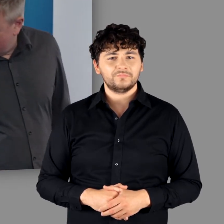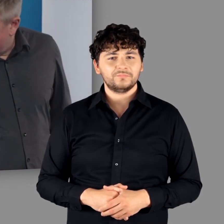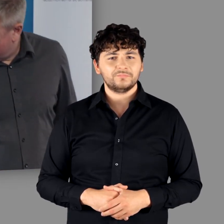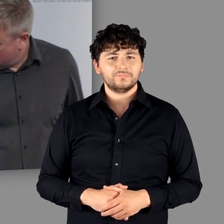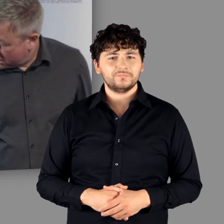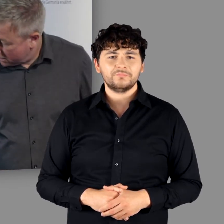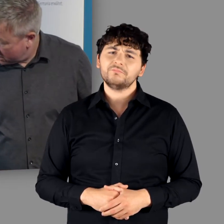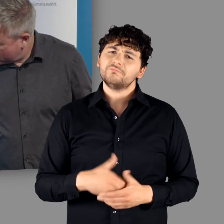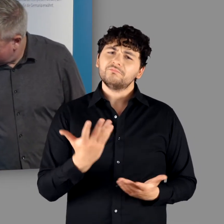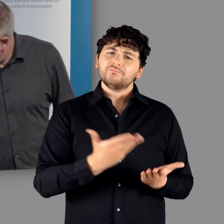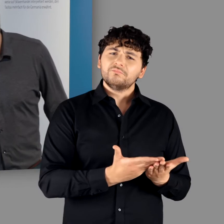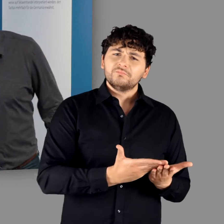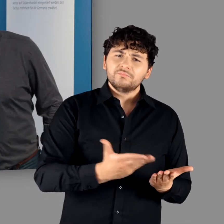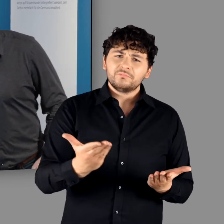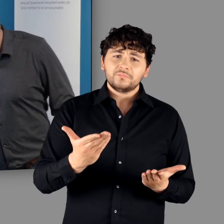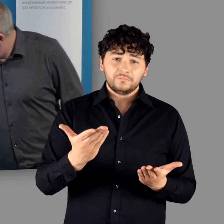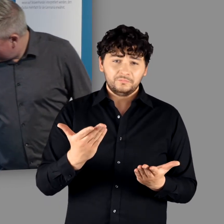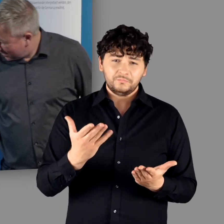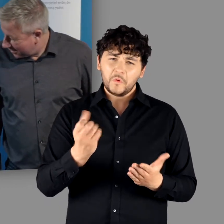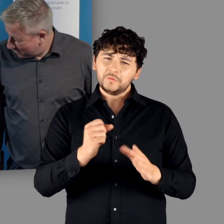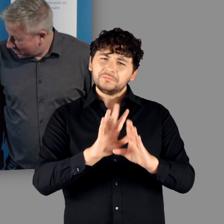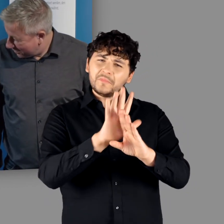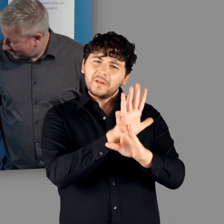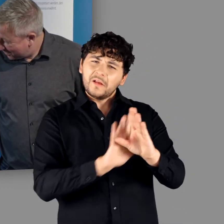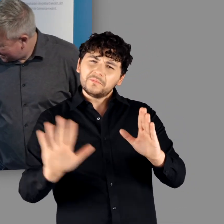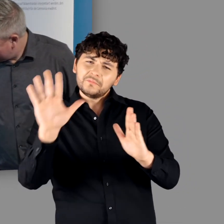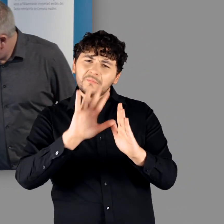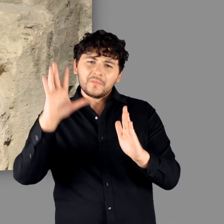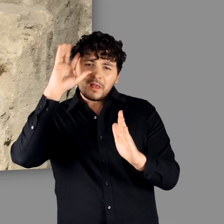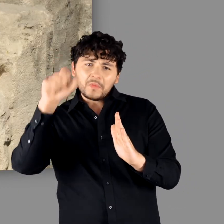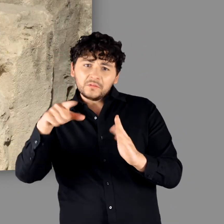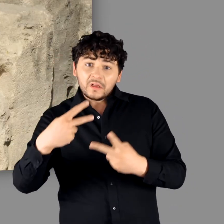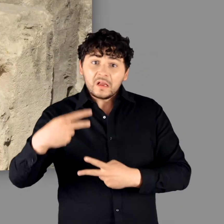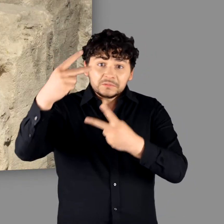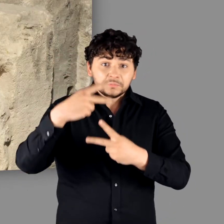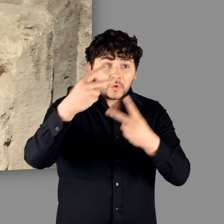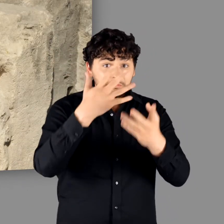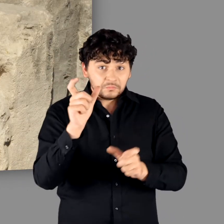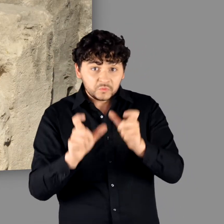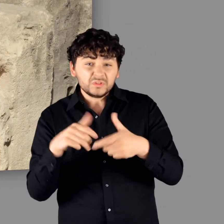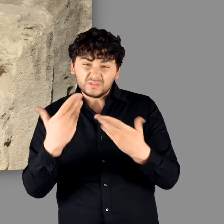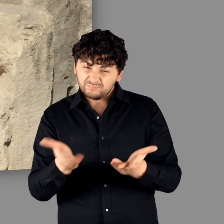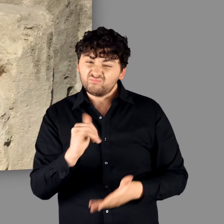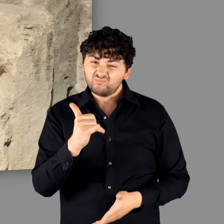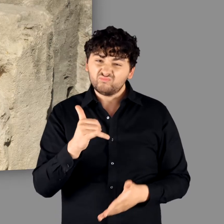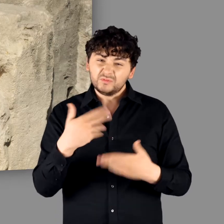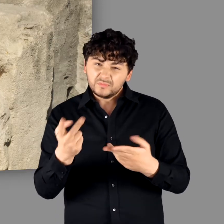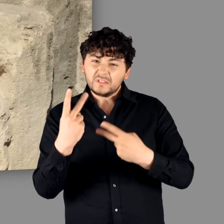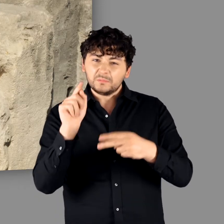"Das sind die Dinge, die aus der Germania exportiert worden sind." - "Ja genau, Menschen. Sklaven."